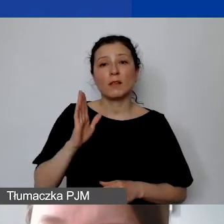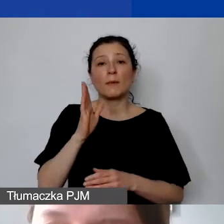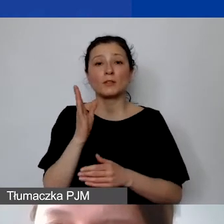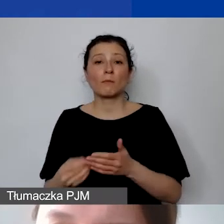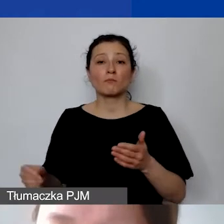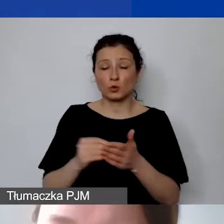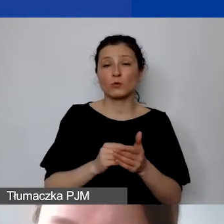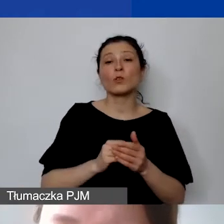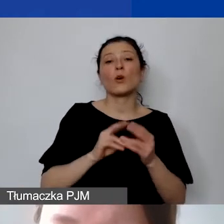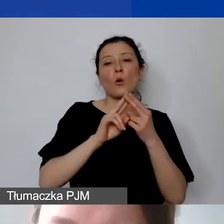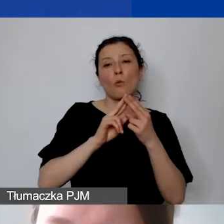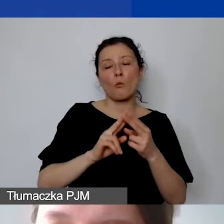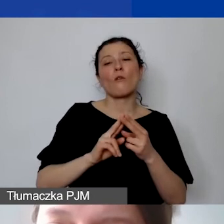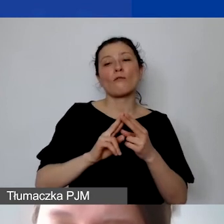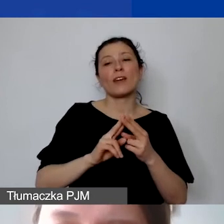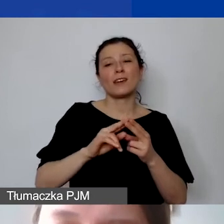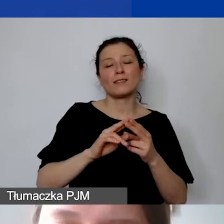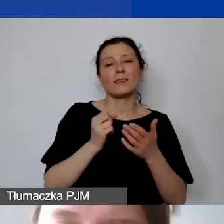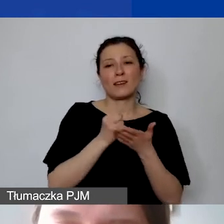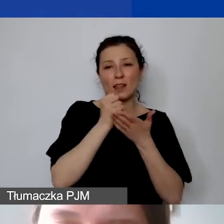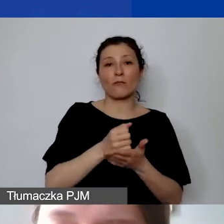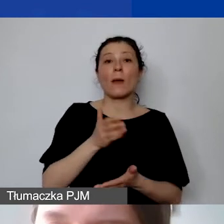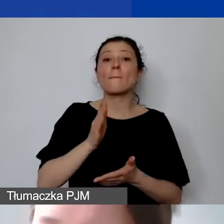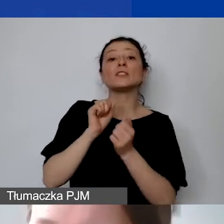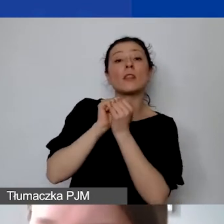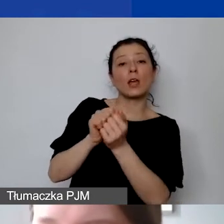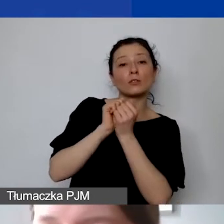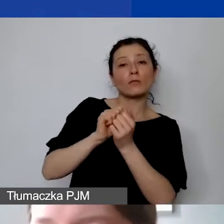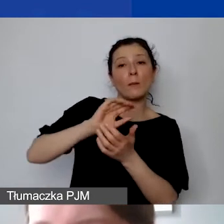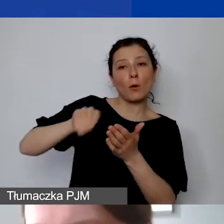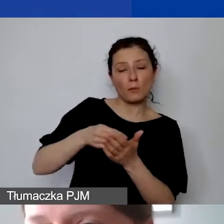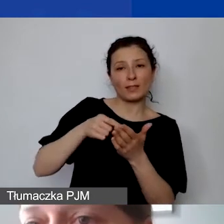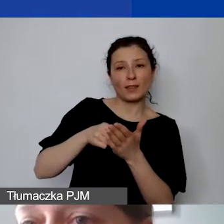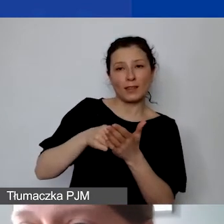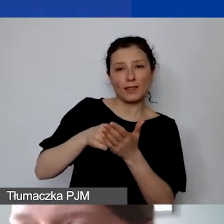Będziemy negocjowali podpisanie takiego kosztu,